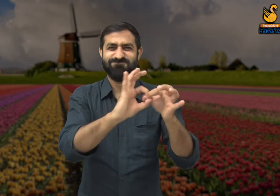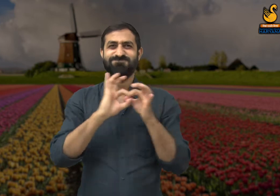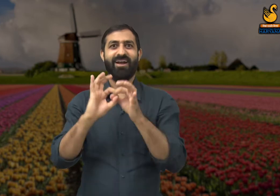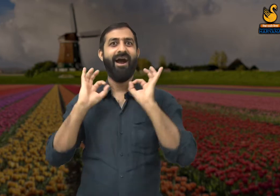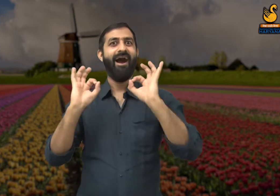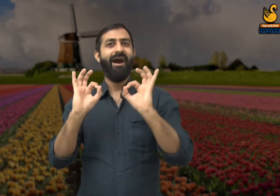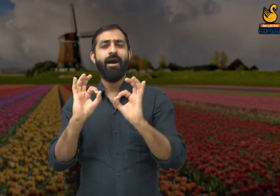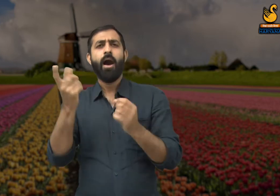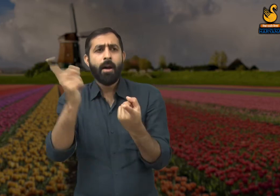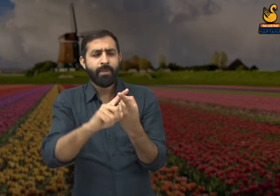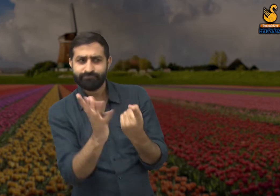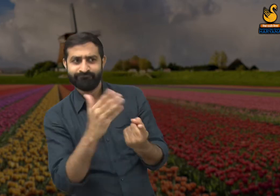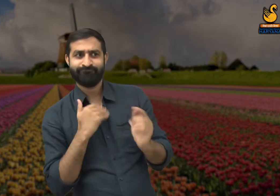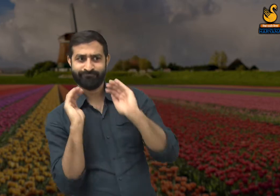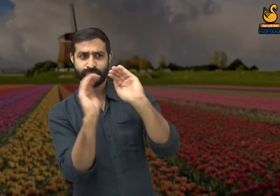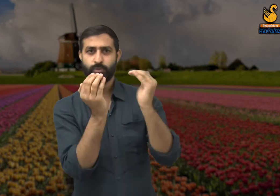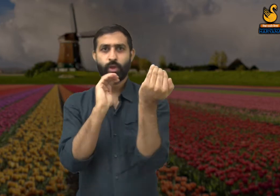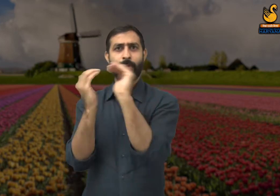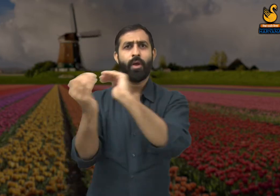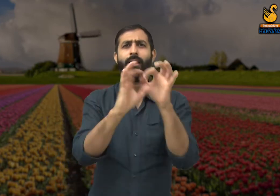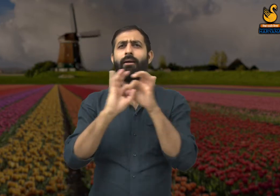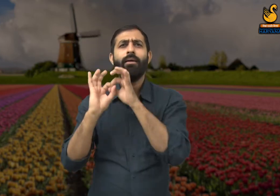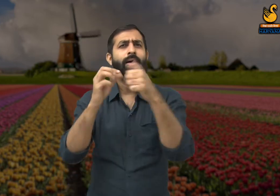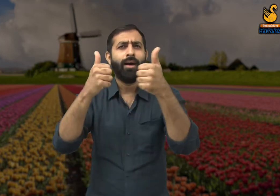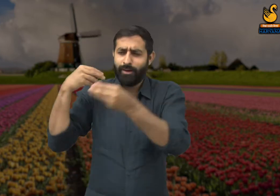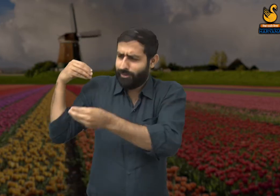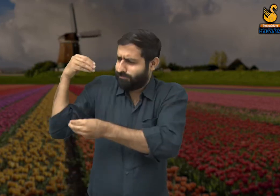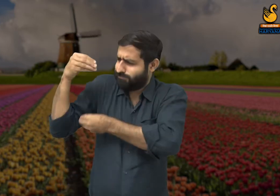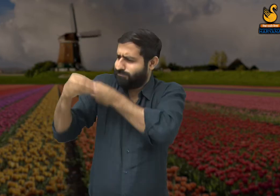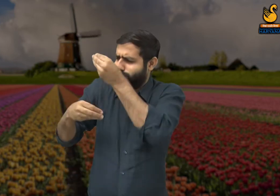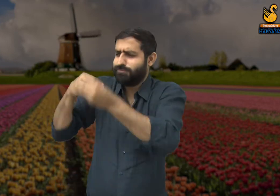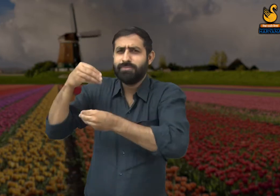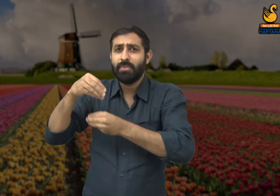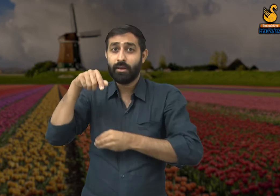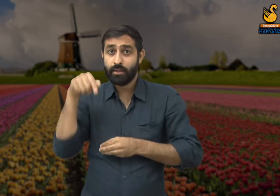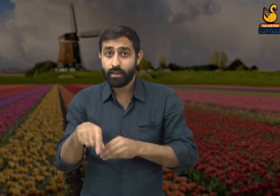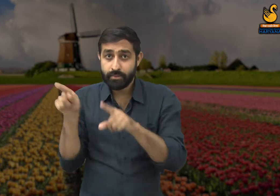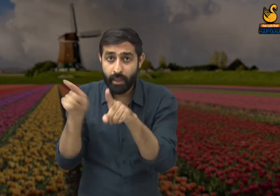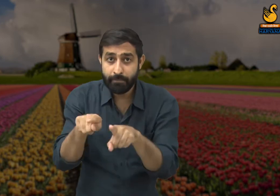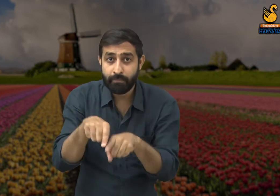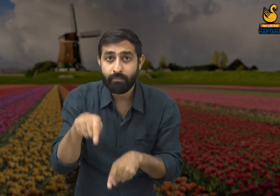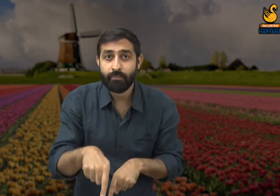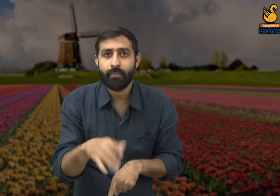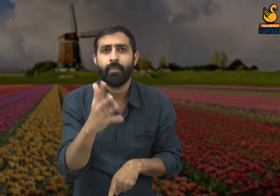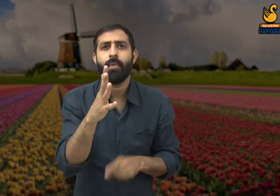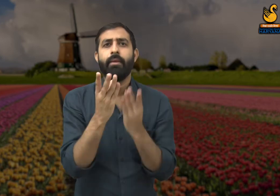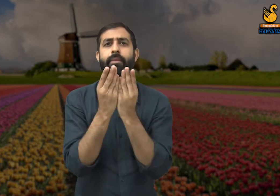पहले के समय में लोगों में एकता थी लोगों में एकता थी, सभी एक दूसरे का साथ देते थे. और आज वह सब खत्म हो चुका है.